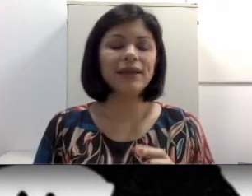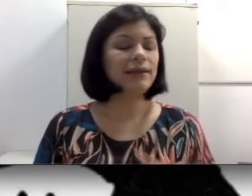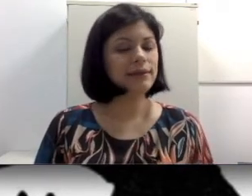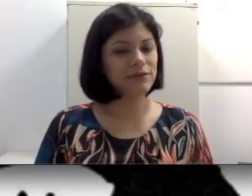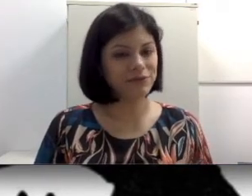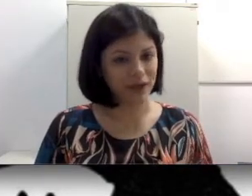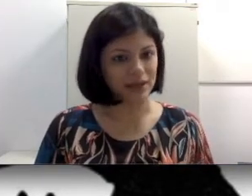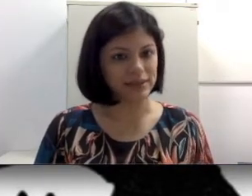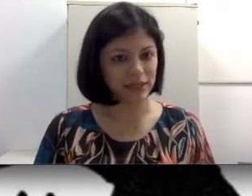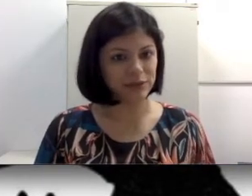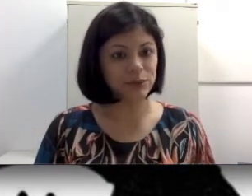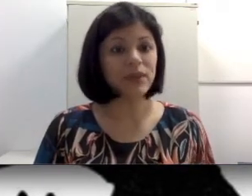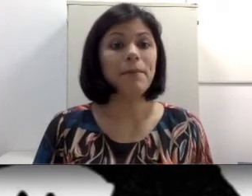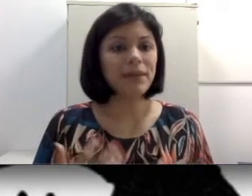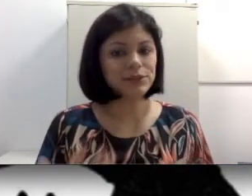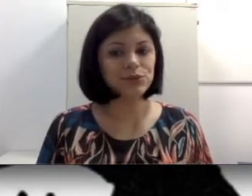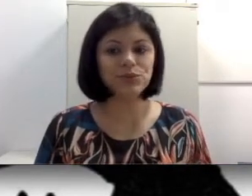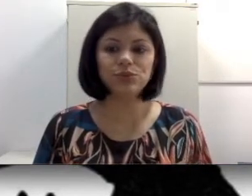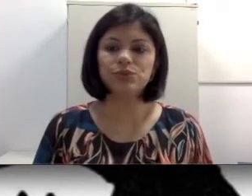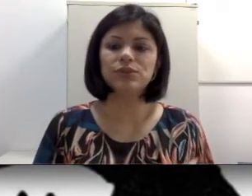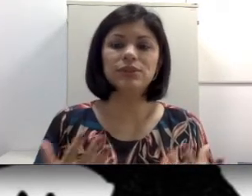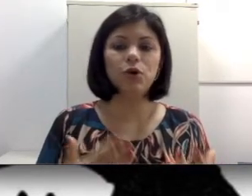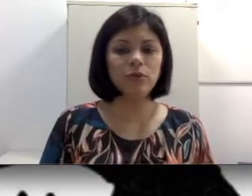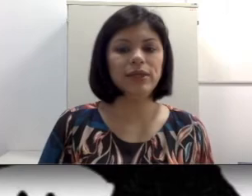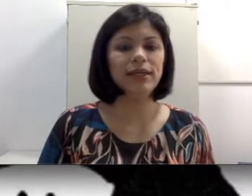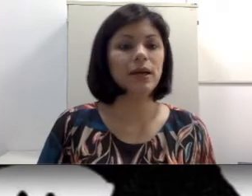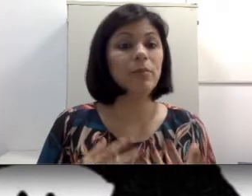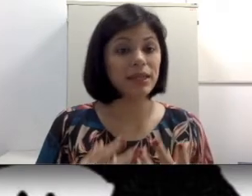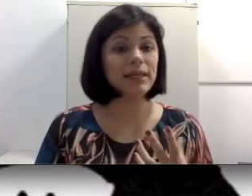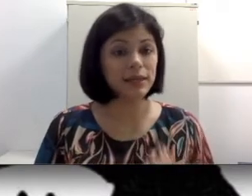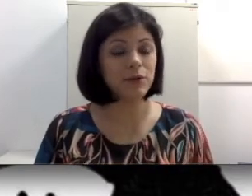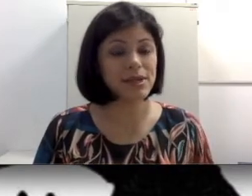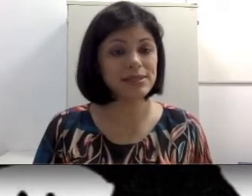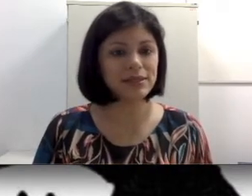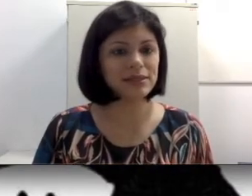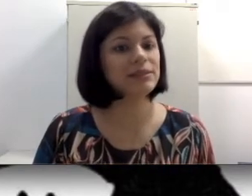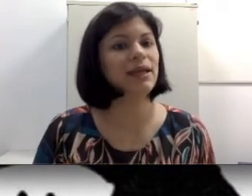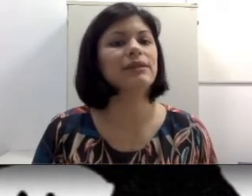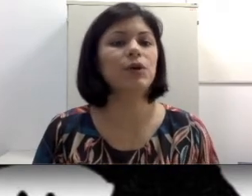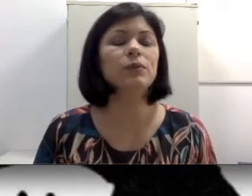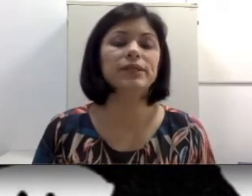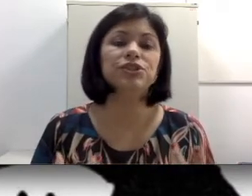que não fala, certo? Mas se o surdo se comunica pela língua brasileira de sinais, ou seja,